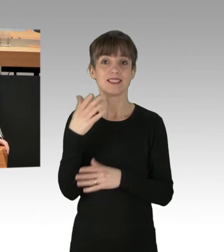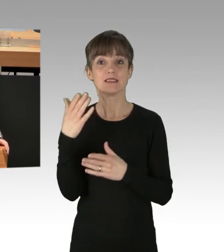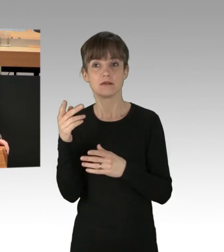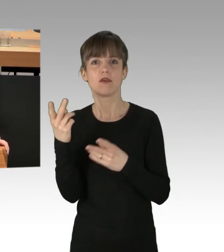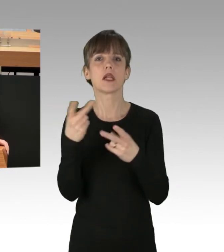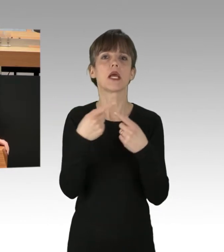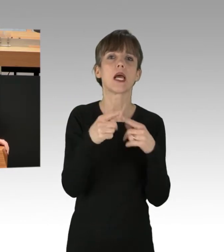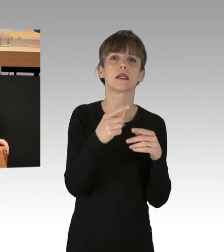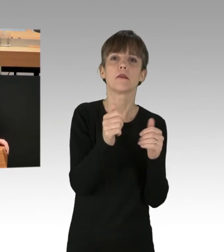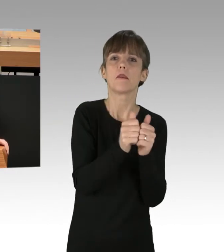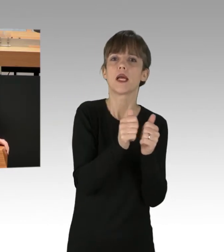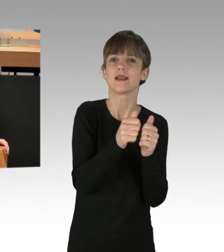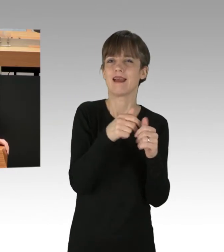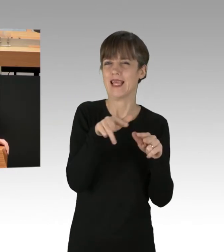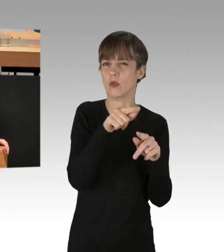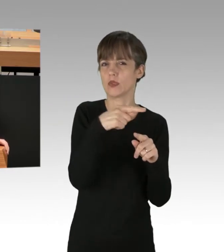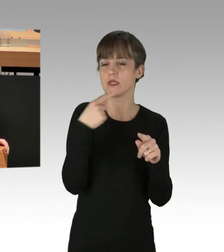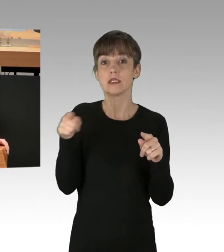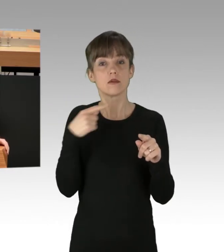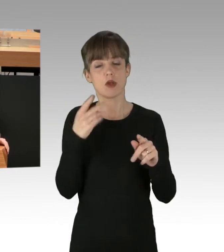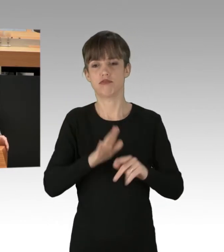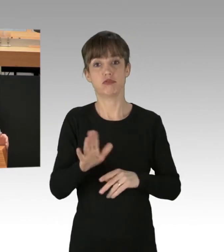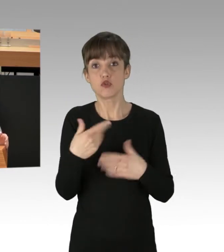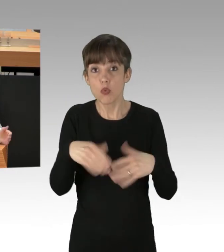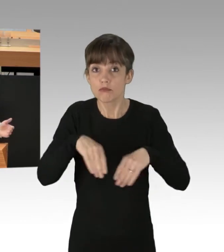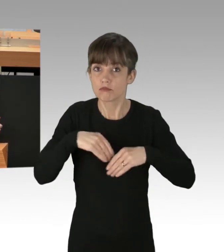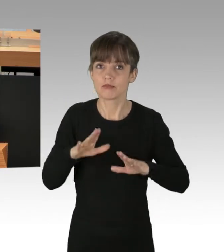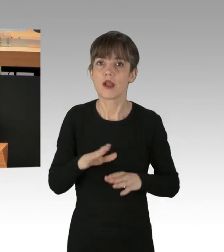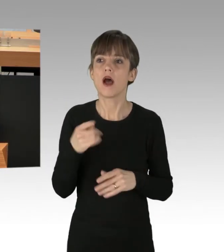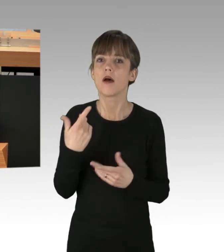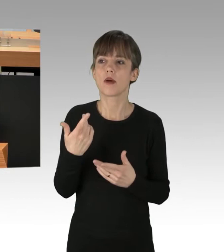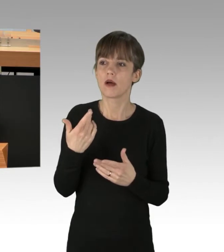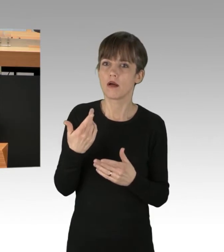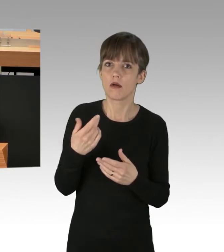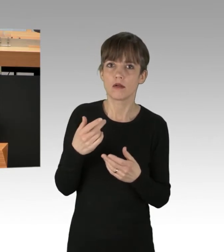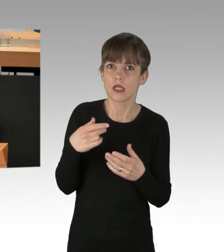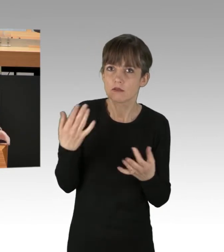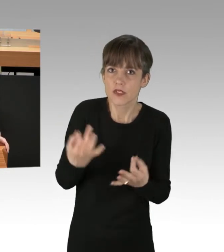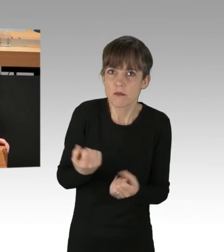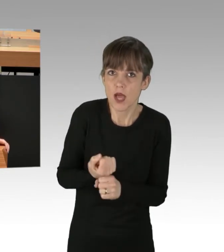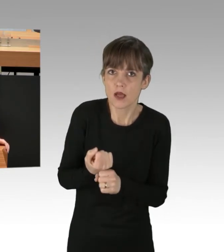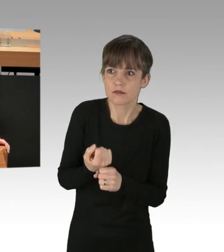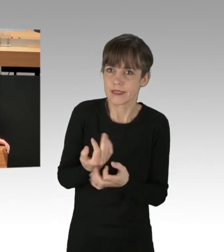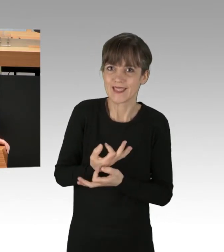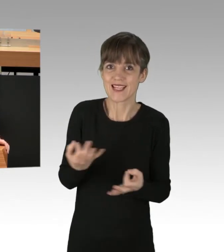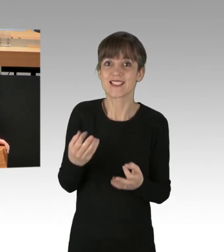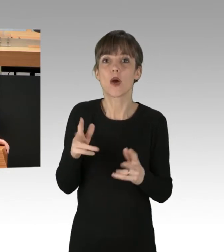als nicht hinnehmbar bezeichnet hat. Taten bleiben aber aus. Vor allem hat die Polizei immer noch kein wirksames Einsatzkonzept gefunden,